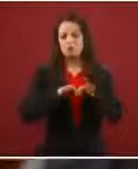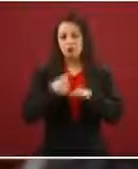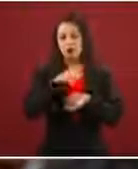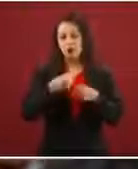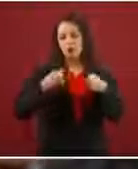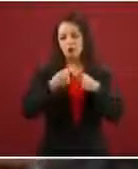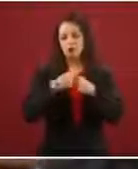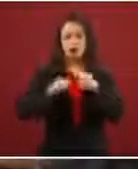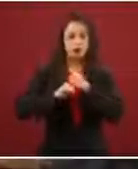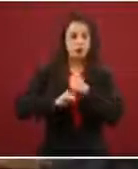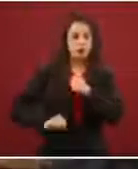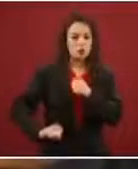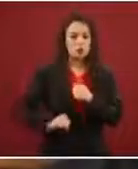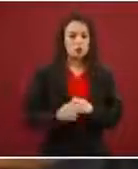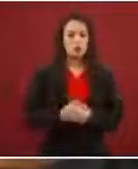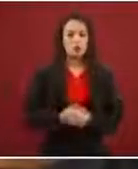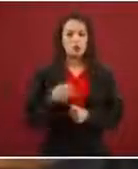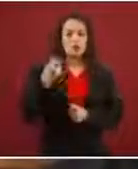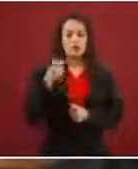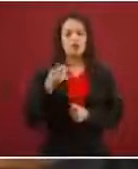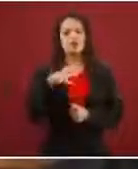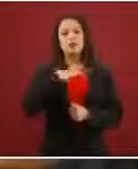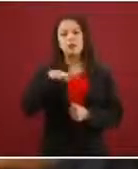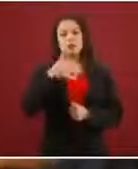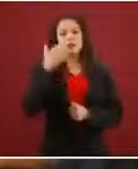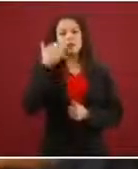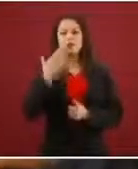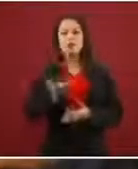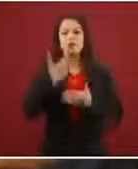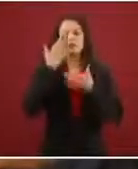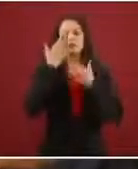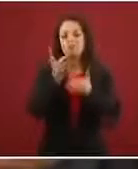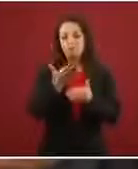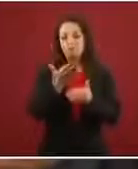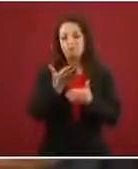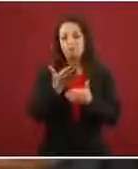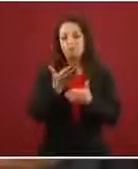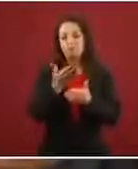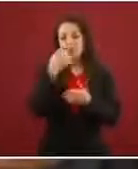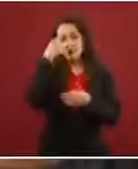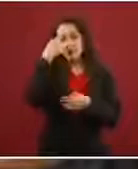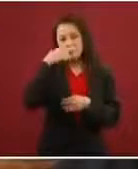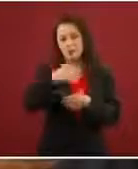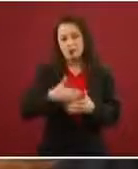solicitud de refugiados, y aquellos que pretenden pasar hacia el norte, ¿se les permite el